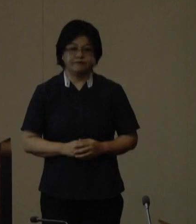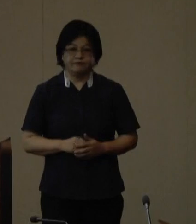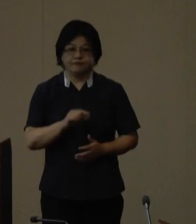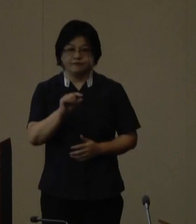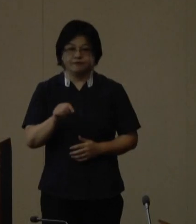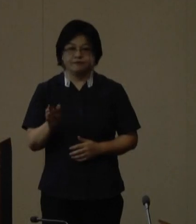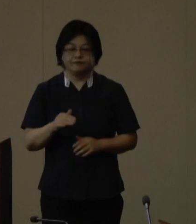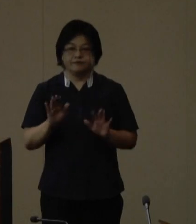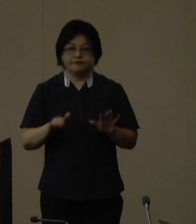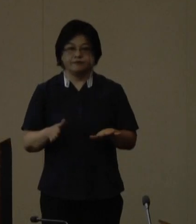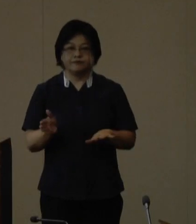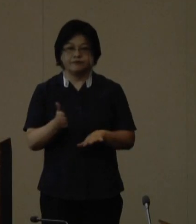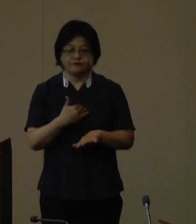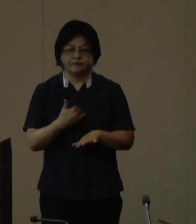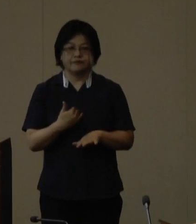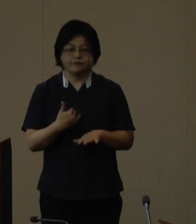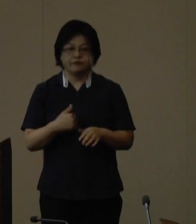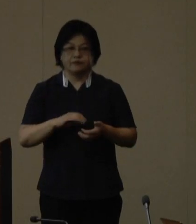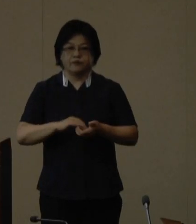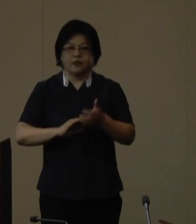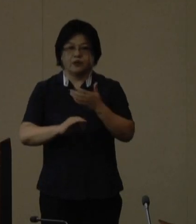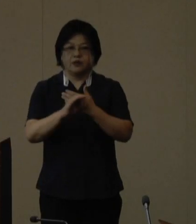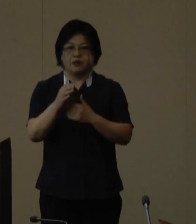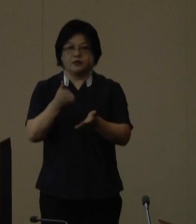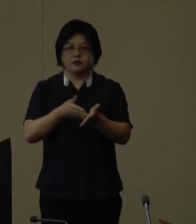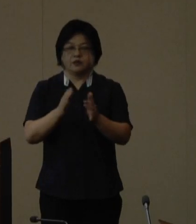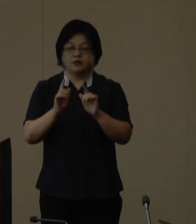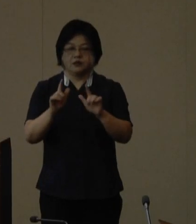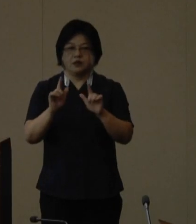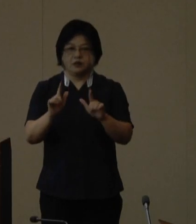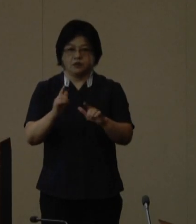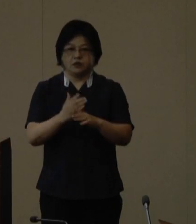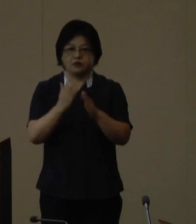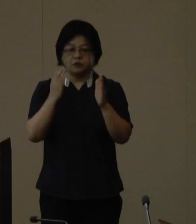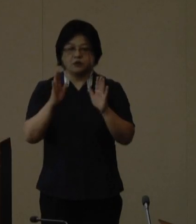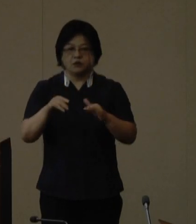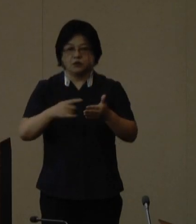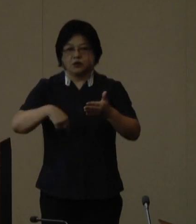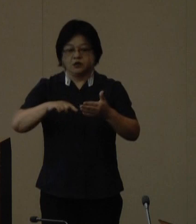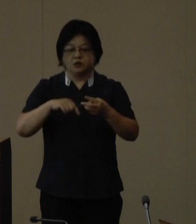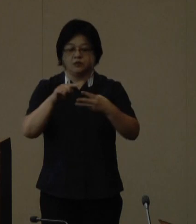これより定例記者会見を開催いたします 本日の発表事項は3件ございます